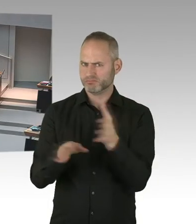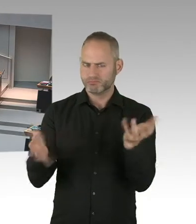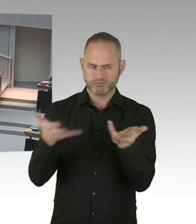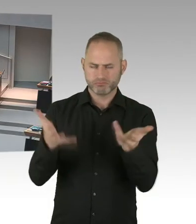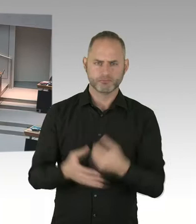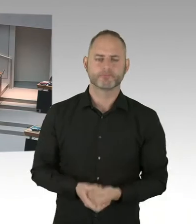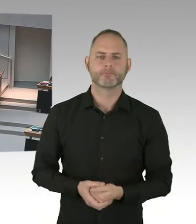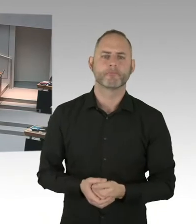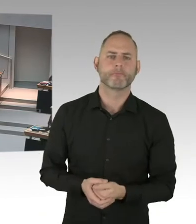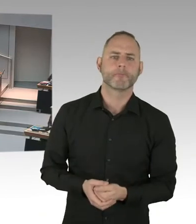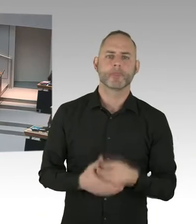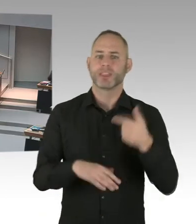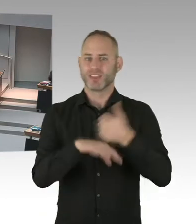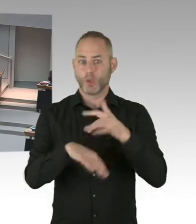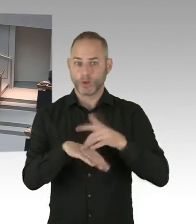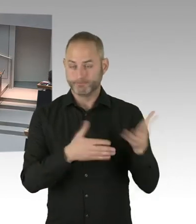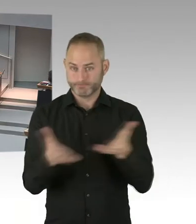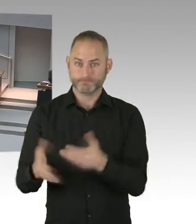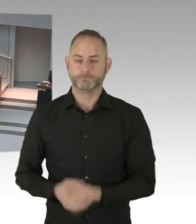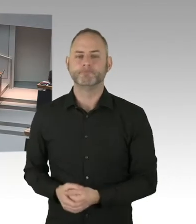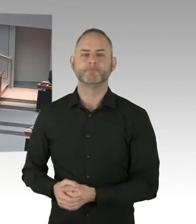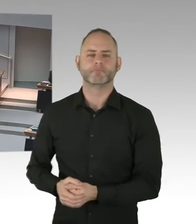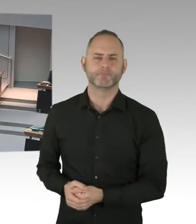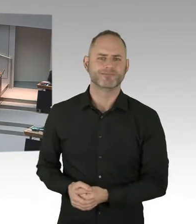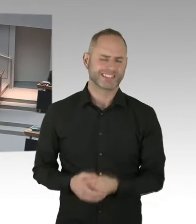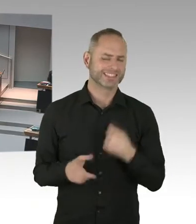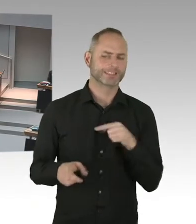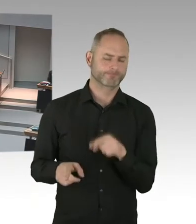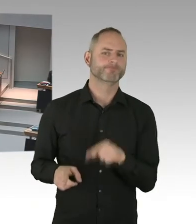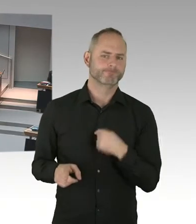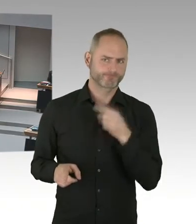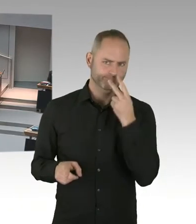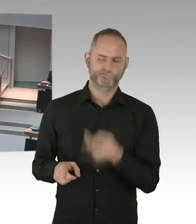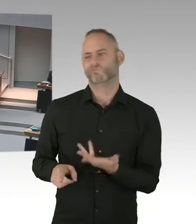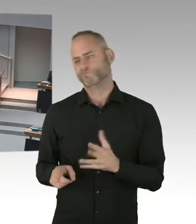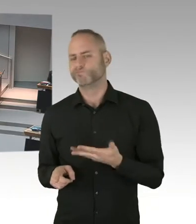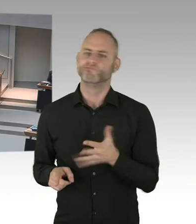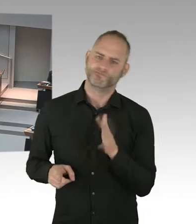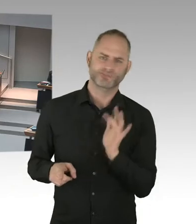von Handlungsanweisungen, denn das schnelle Testen ist dort relevant und schnell Vorsorge treffen,